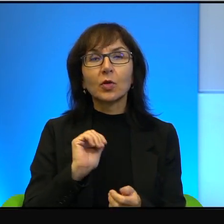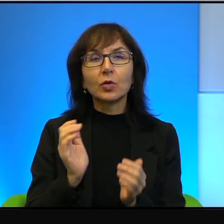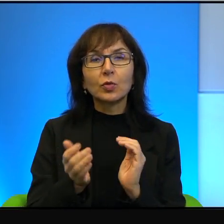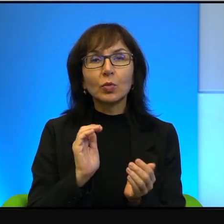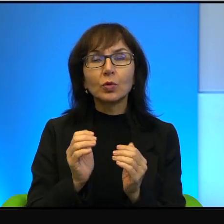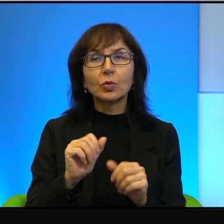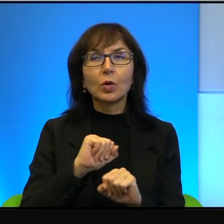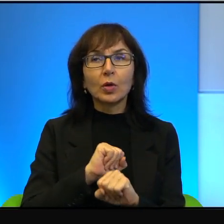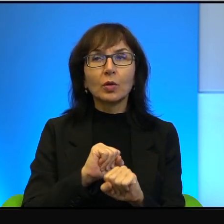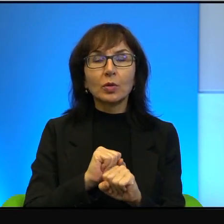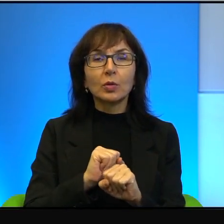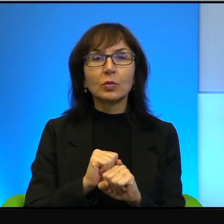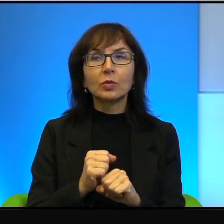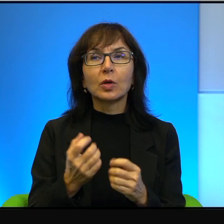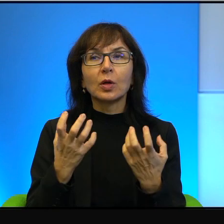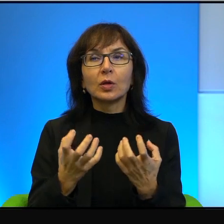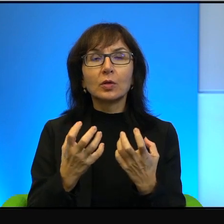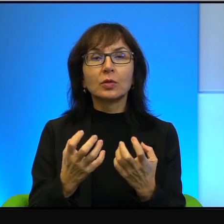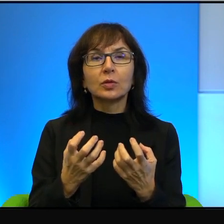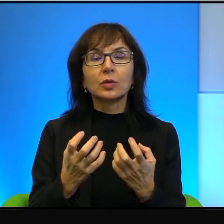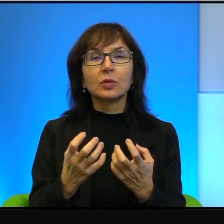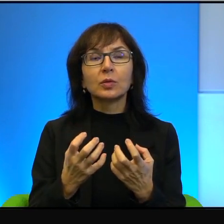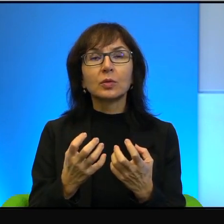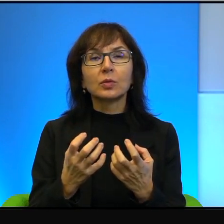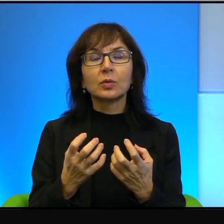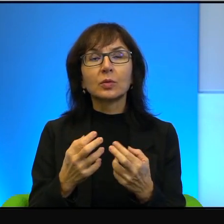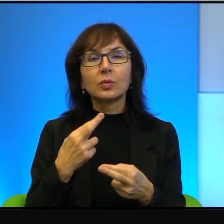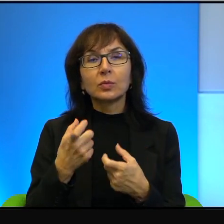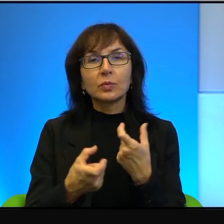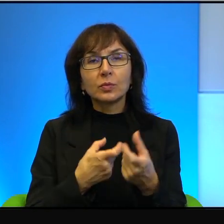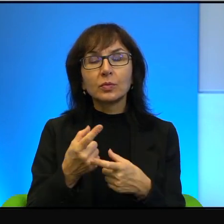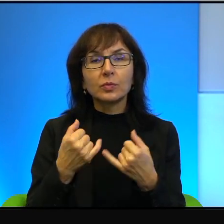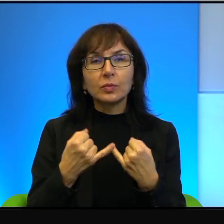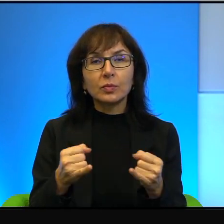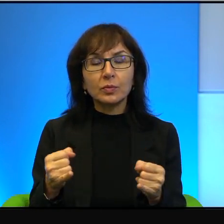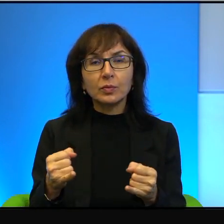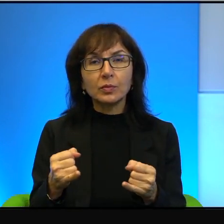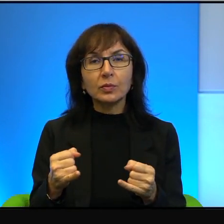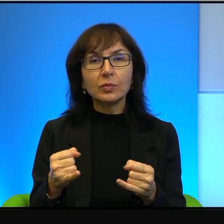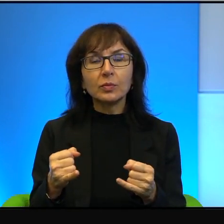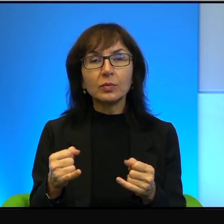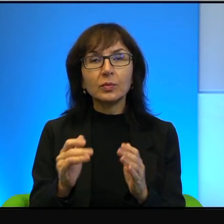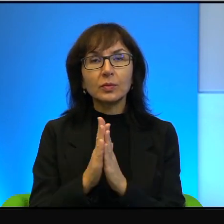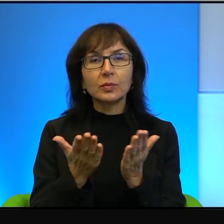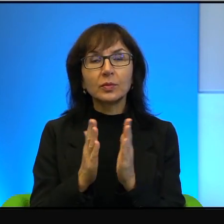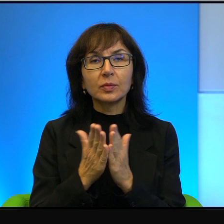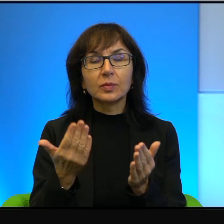chciał być sprytniejszy niż inni, więc na okładce tej książki było napisane,